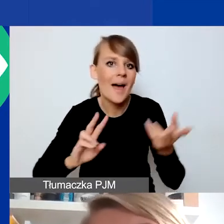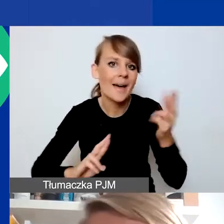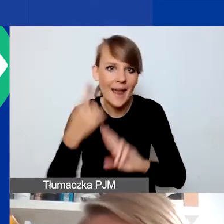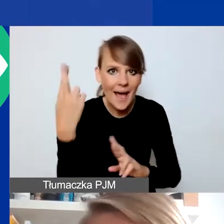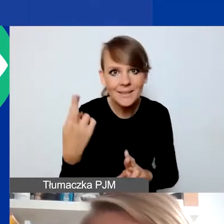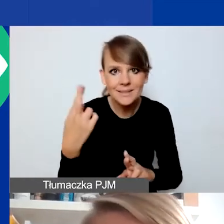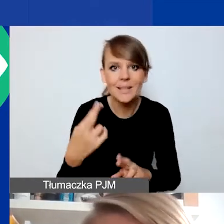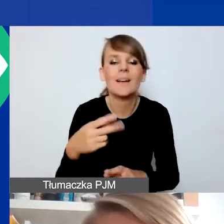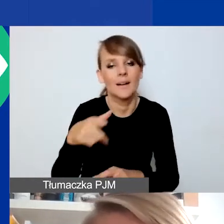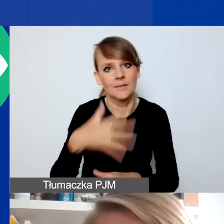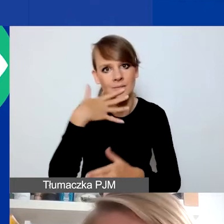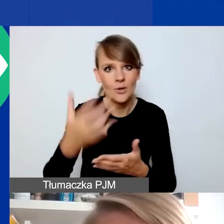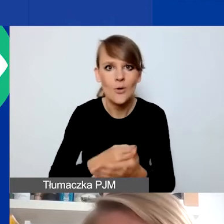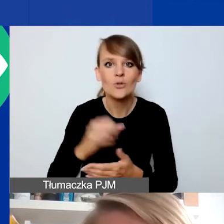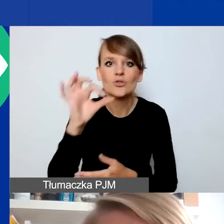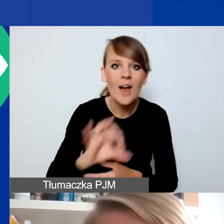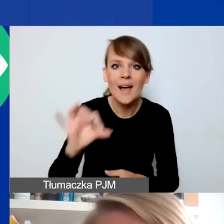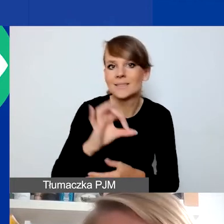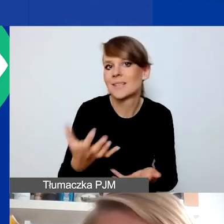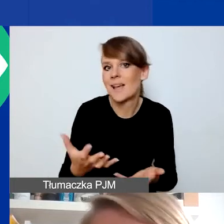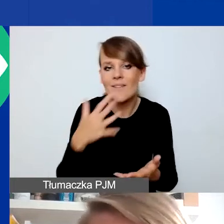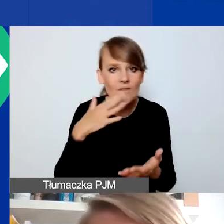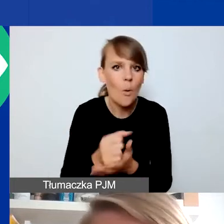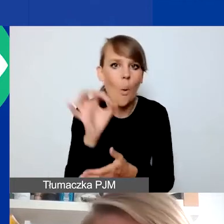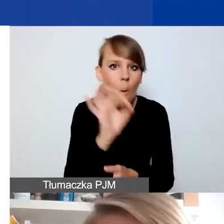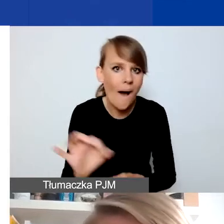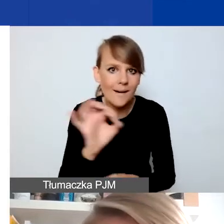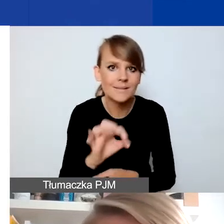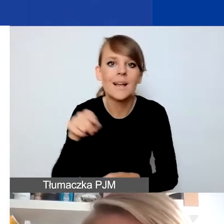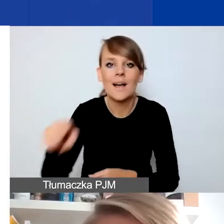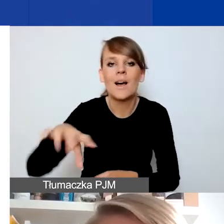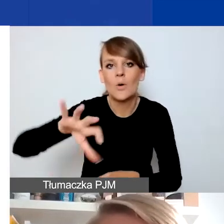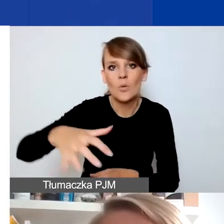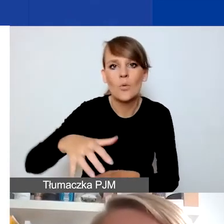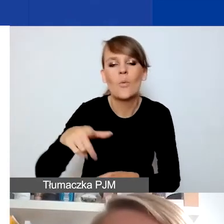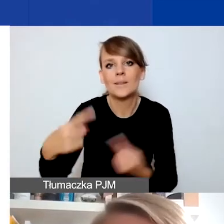żeby skorzystać z szansy czy okazji, które mogłyby sytuację danej grupy poprawić.